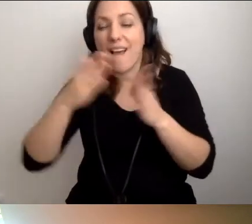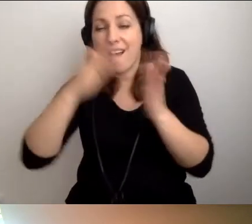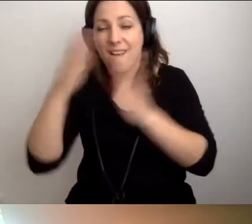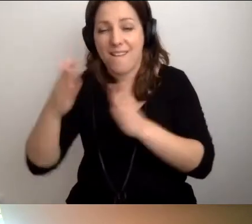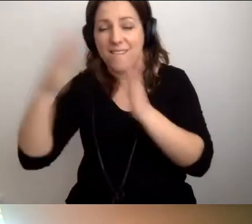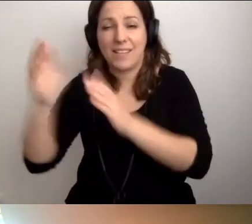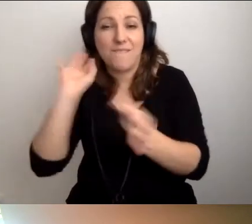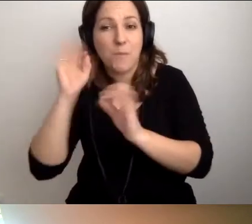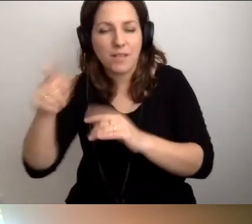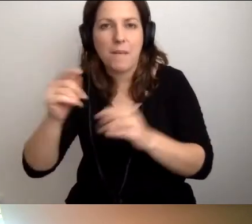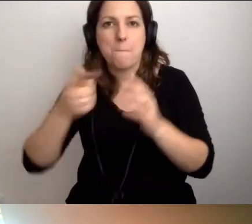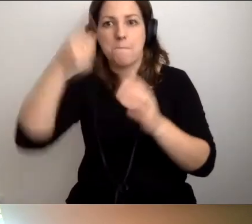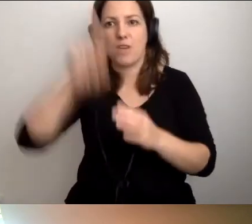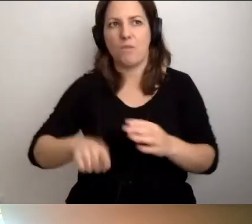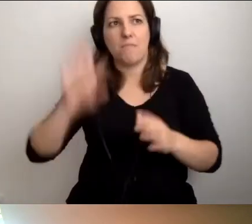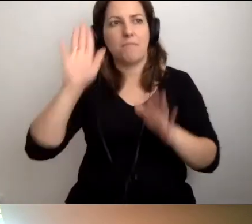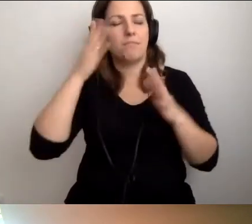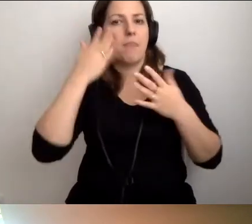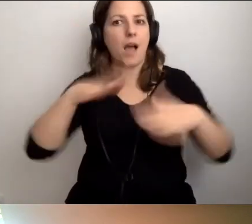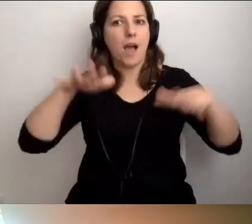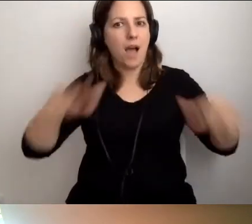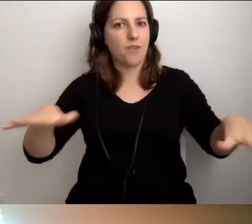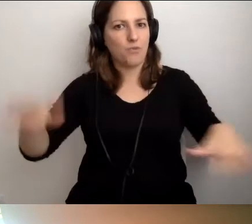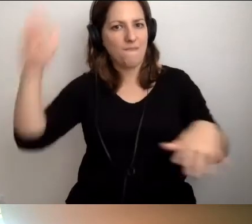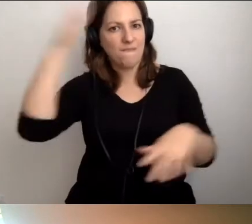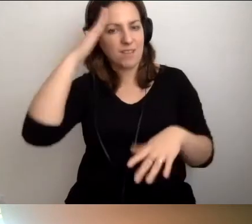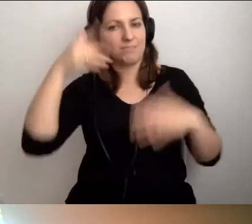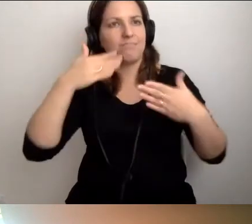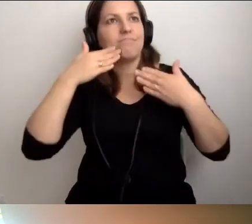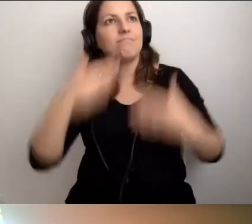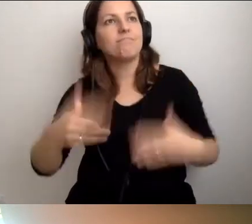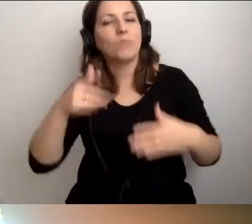to po miesiącu będziemy wiedzieli tak bardzo dużo, że będziemy w stanie odpowiadać,